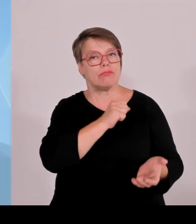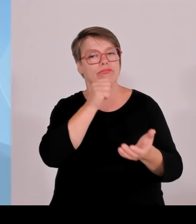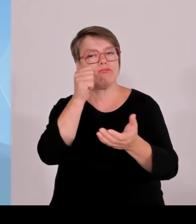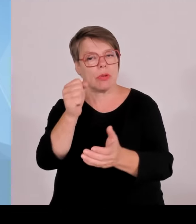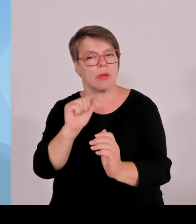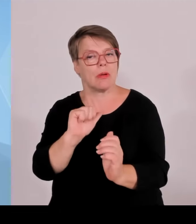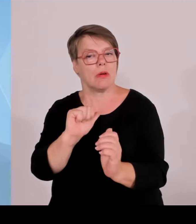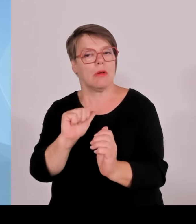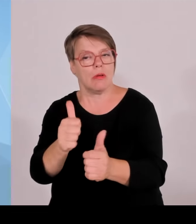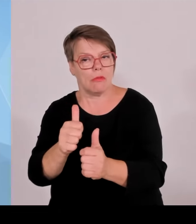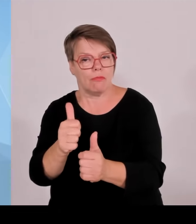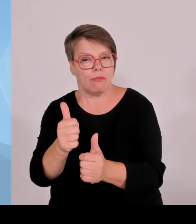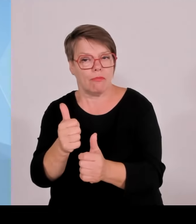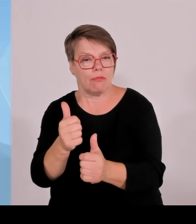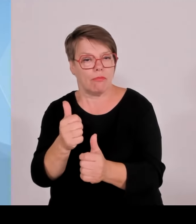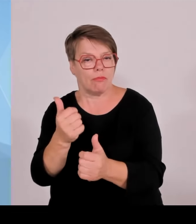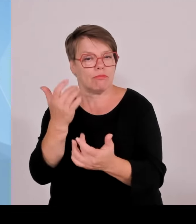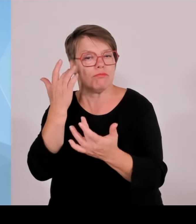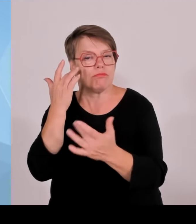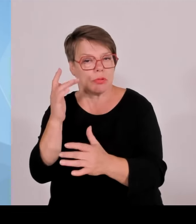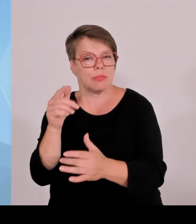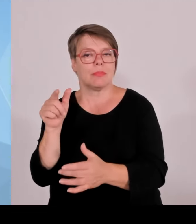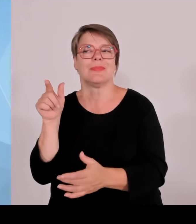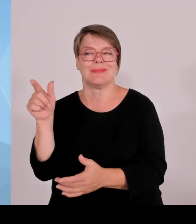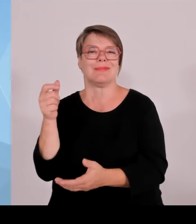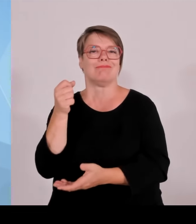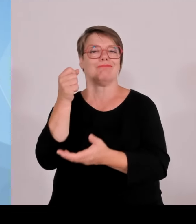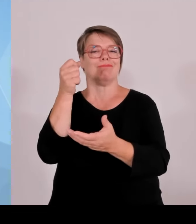ein Projekt mit 75 Millionen € in Bayern stattfindet,